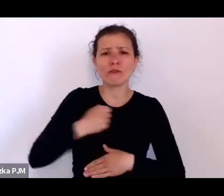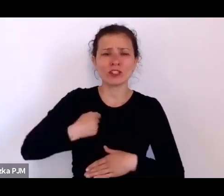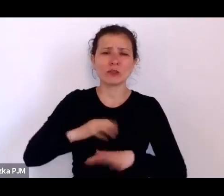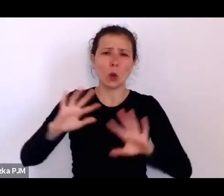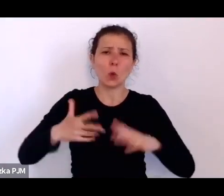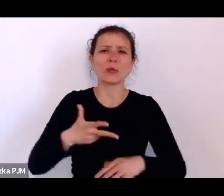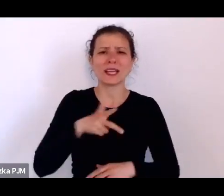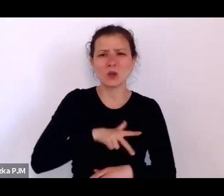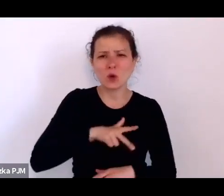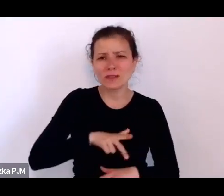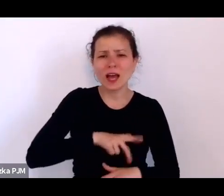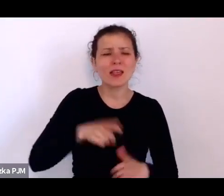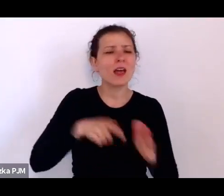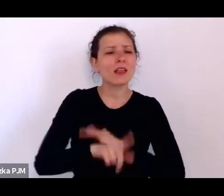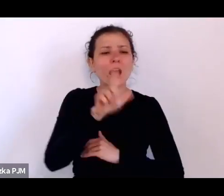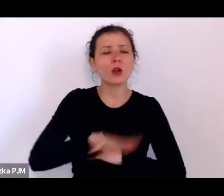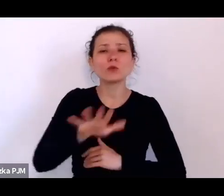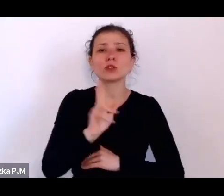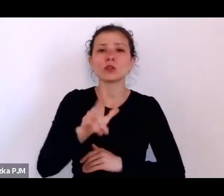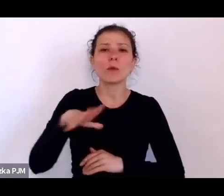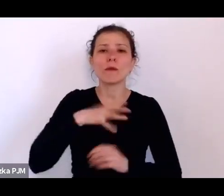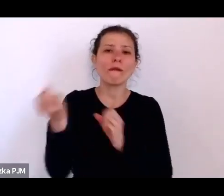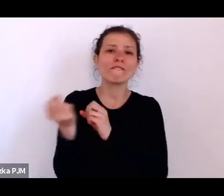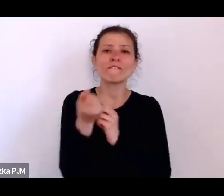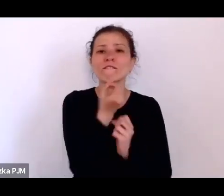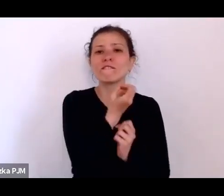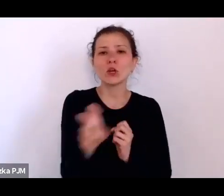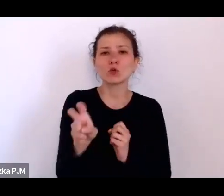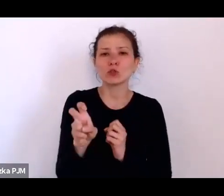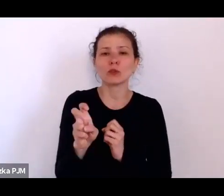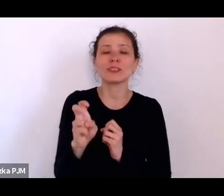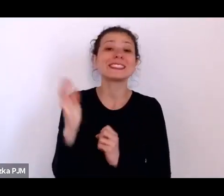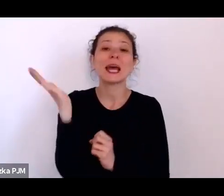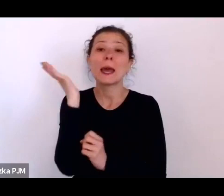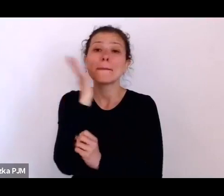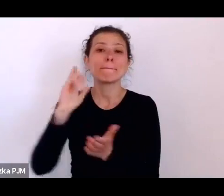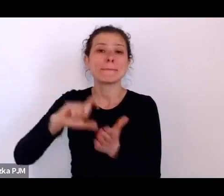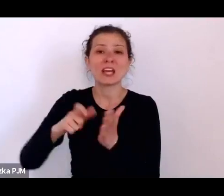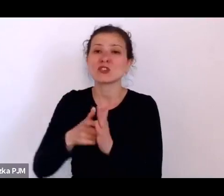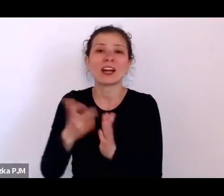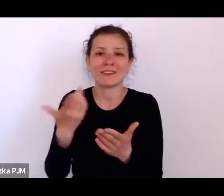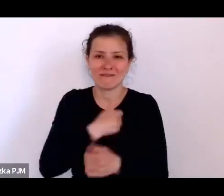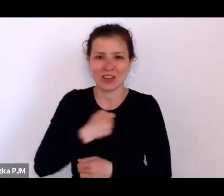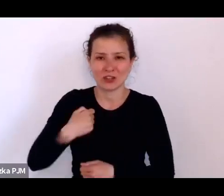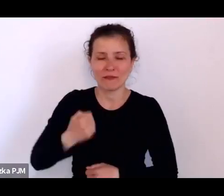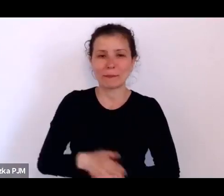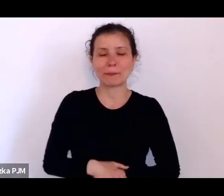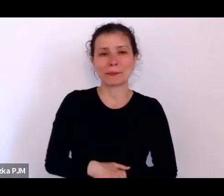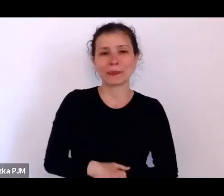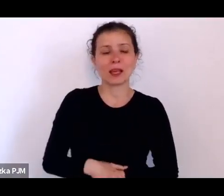zostali eksmitowani z mieszkań w Warszawie i były takie komentarze